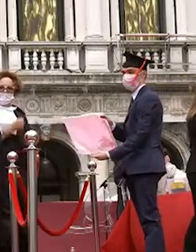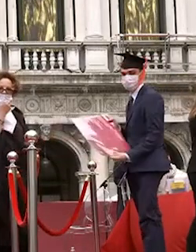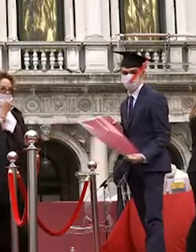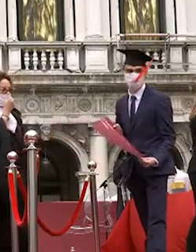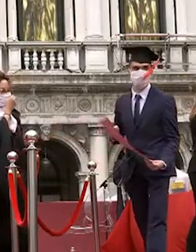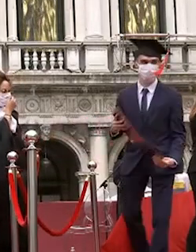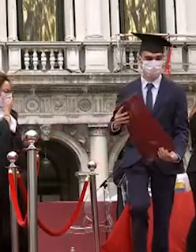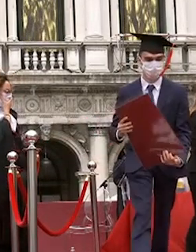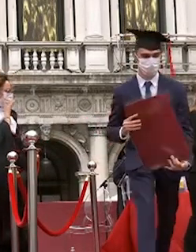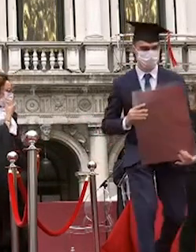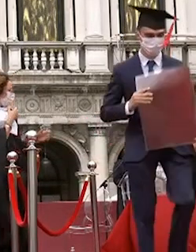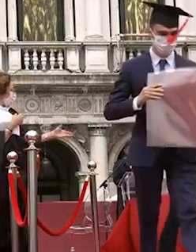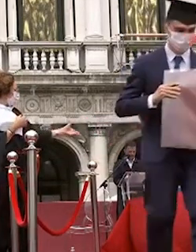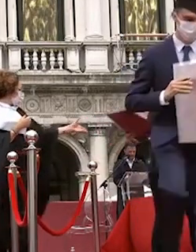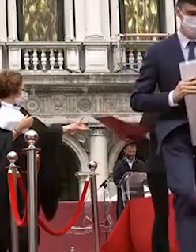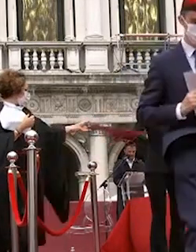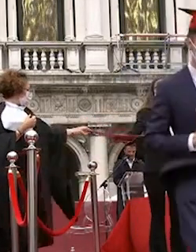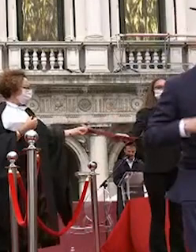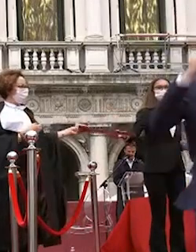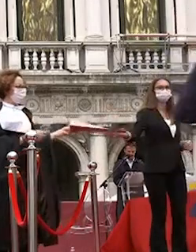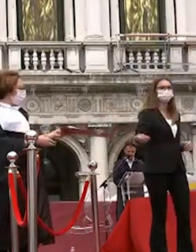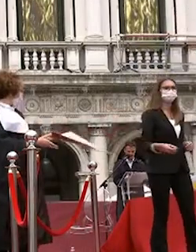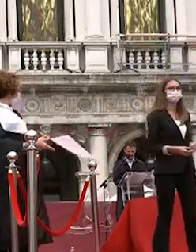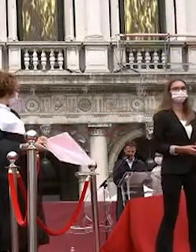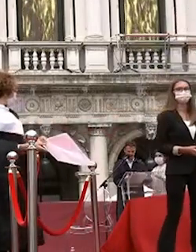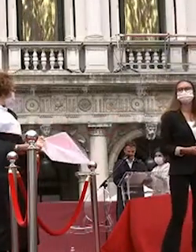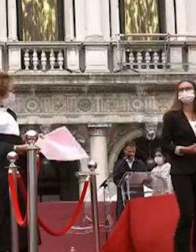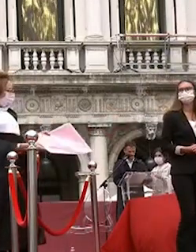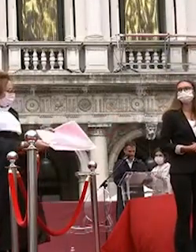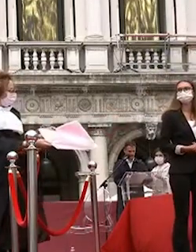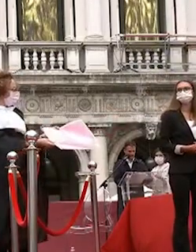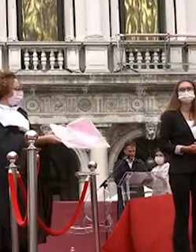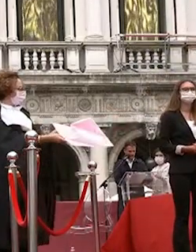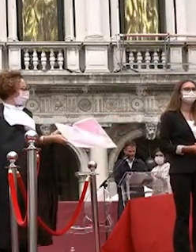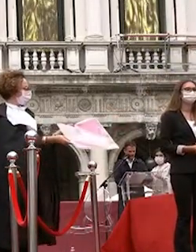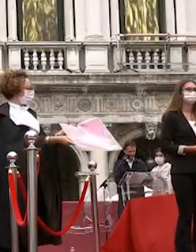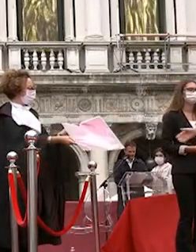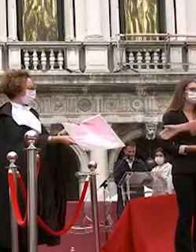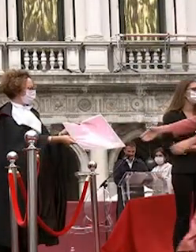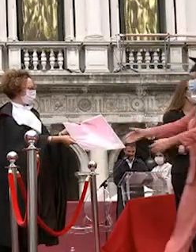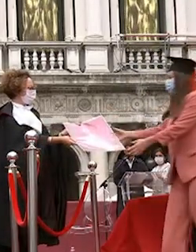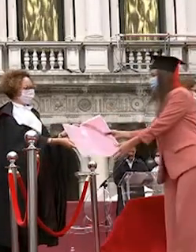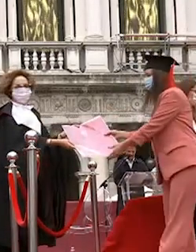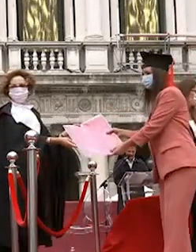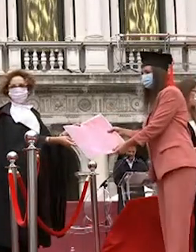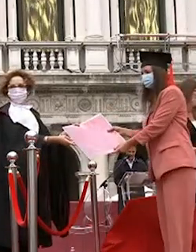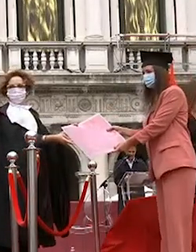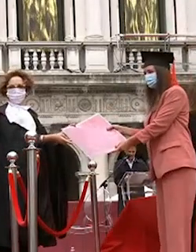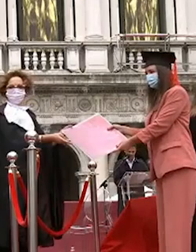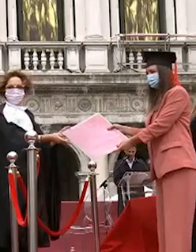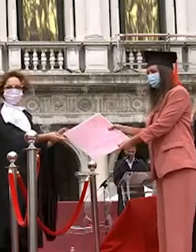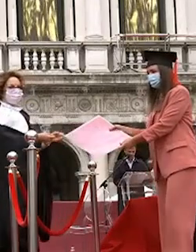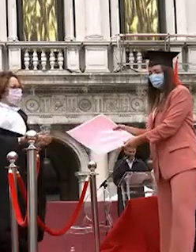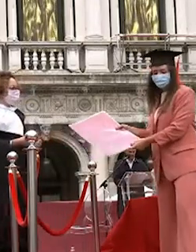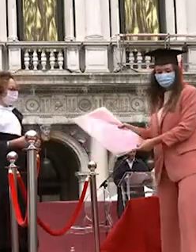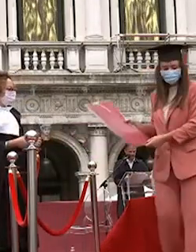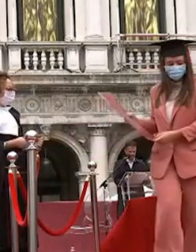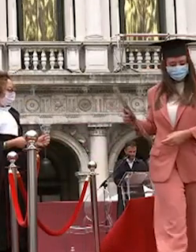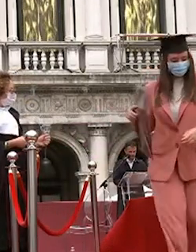michelini rebecca berni chiara mionetto